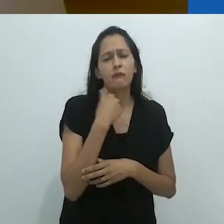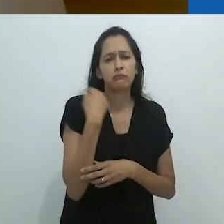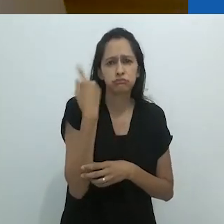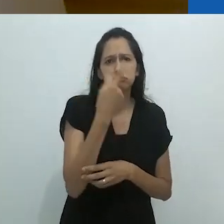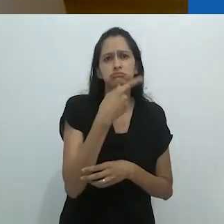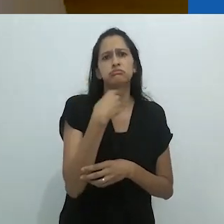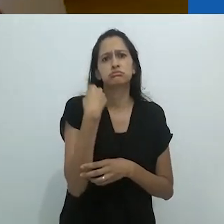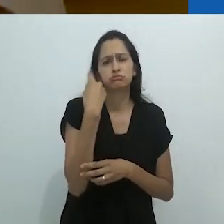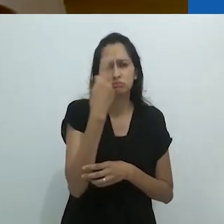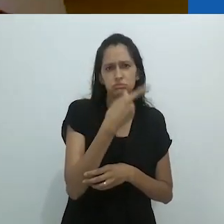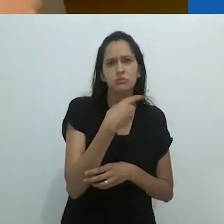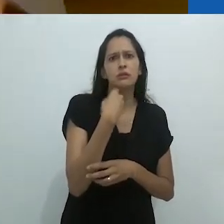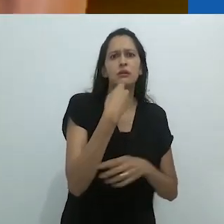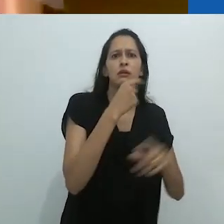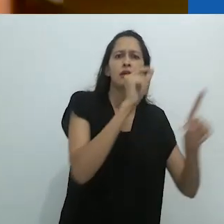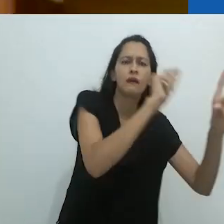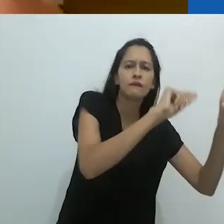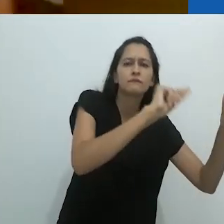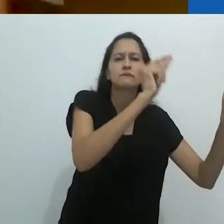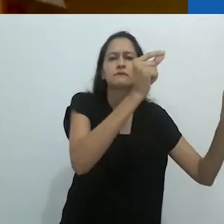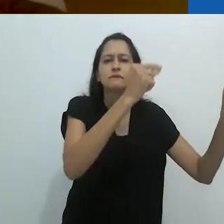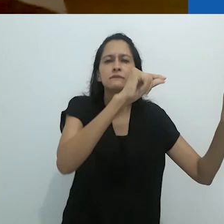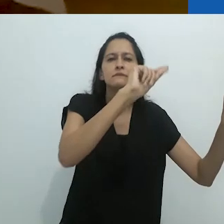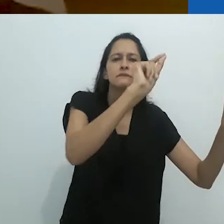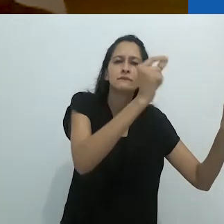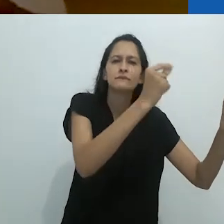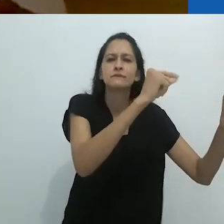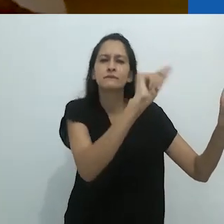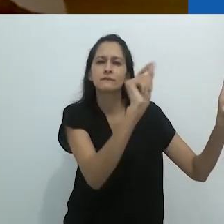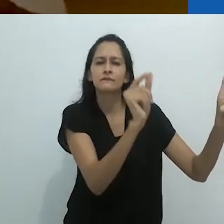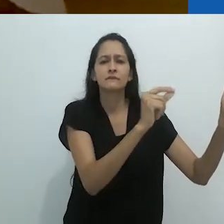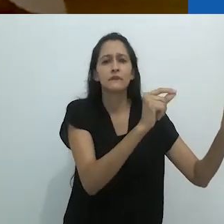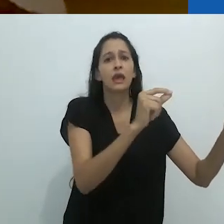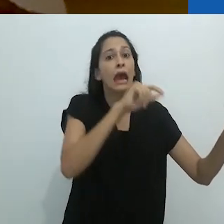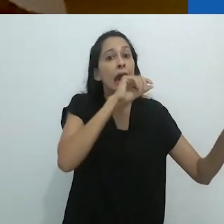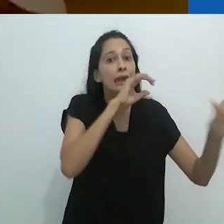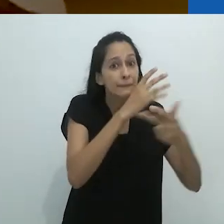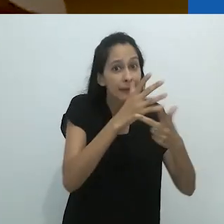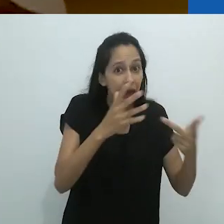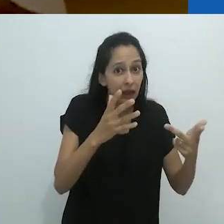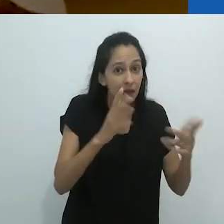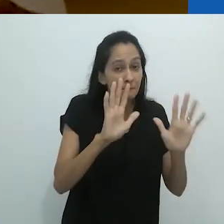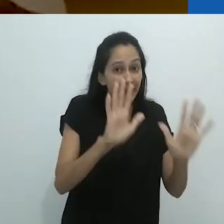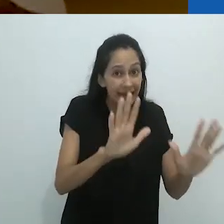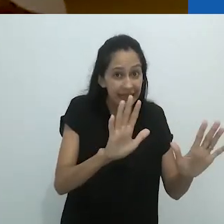E ele deve ter gastado horas desenhando estes animais.